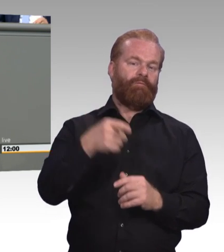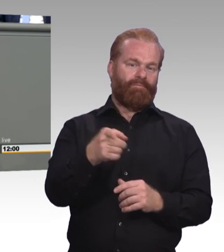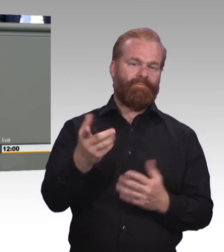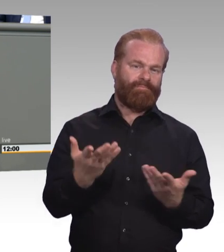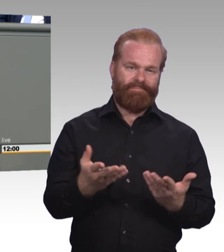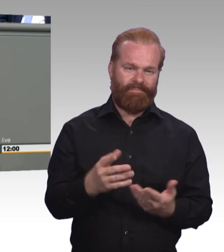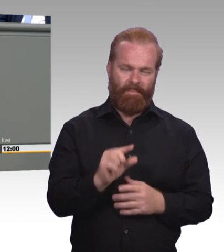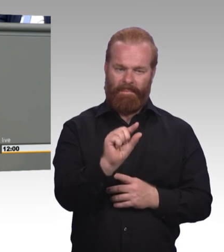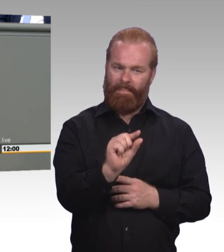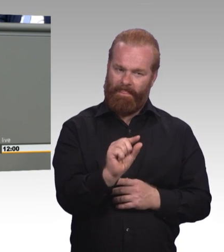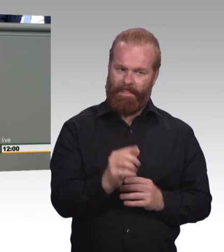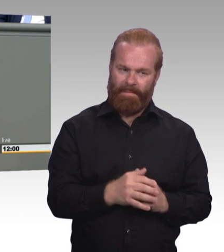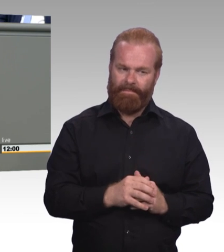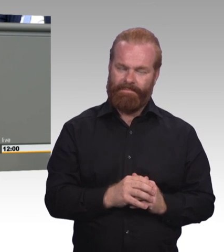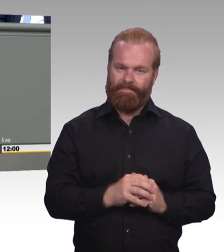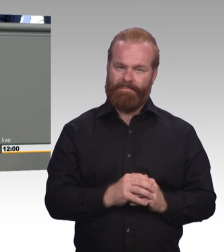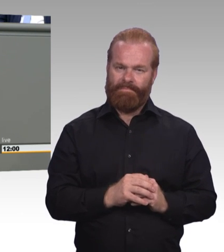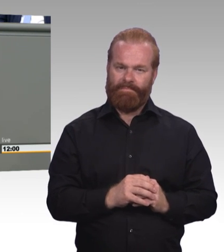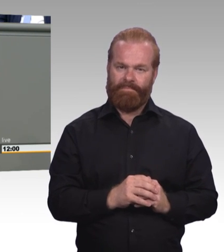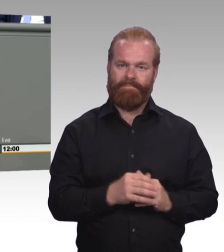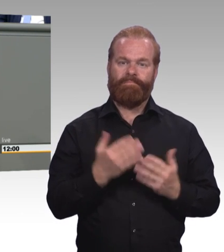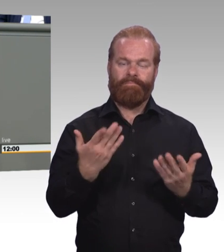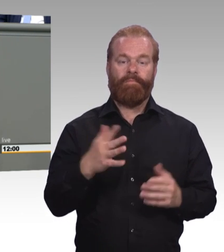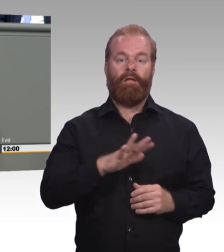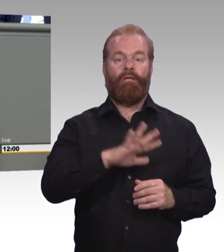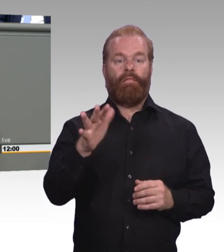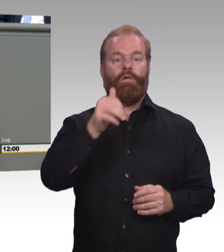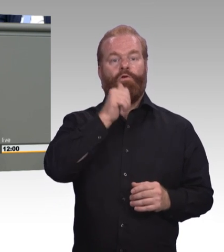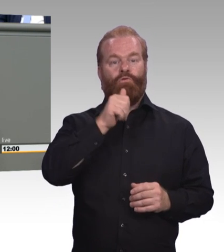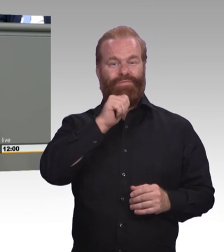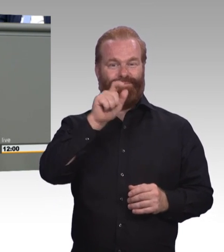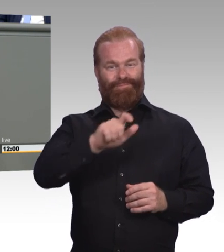das muss uns ein gewichtiges Anliegen sein. Und wenn wir von alle sprechen, meine Damen und Herren,